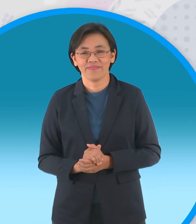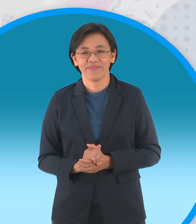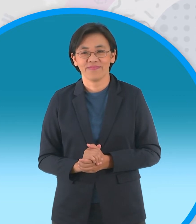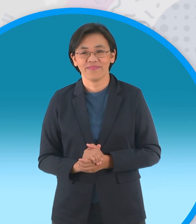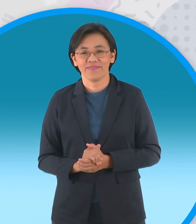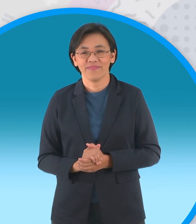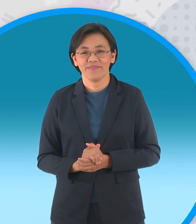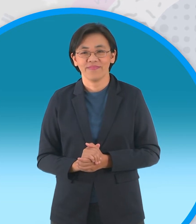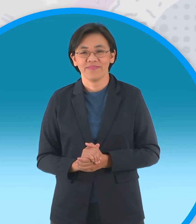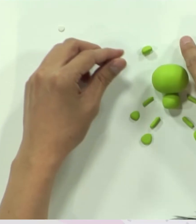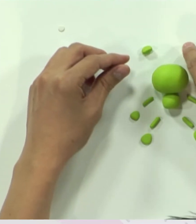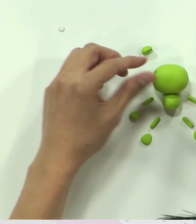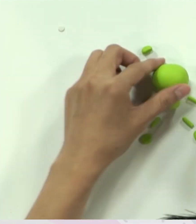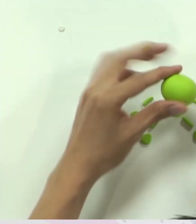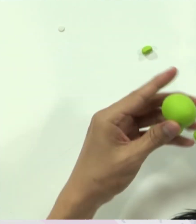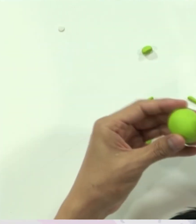นะครับ